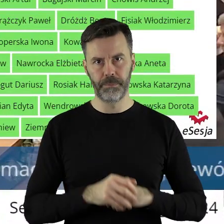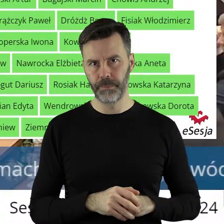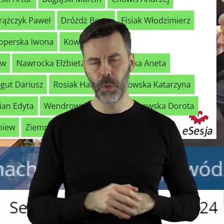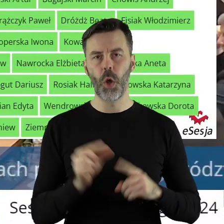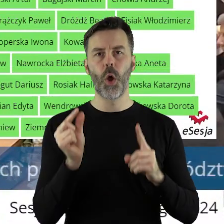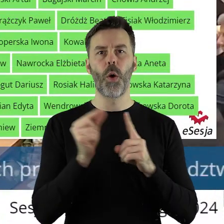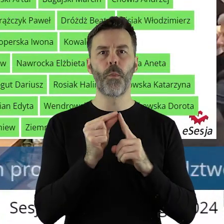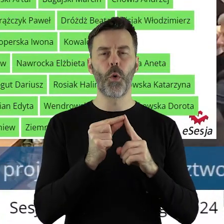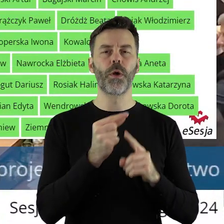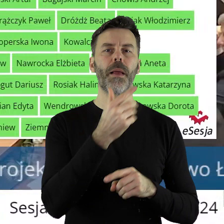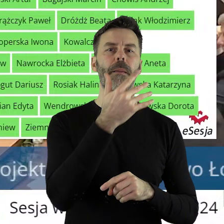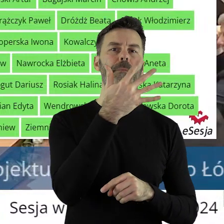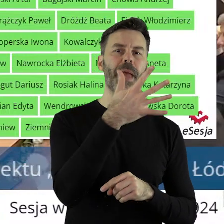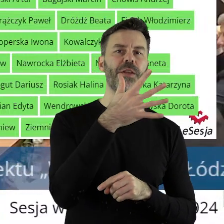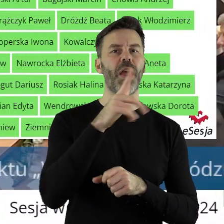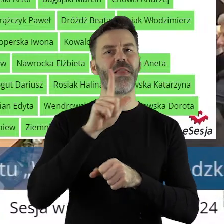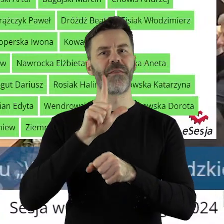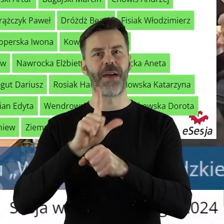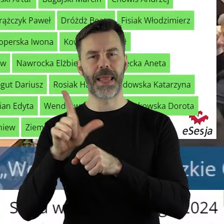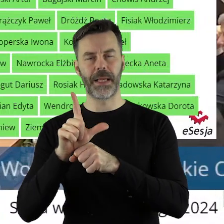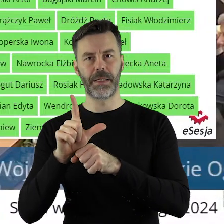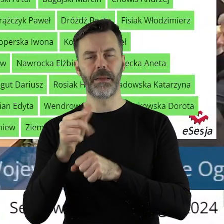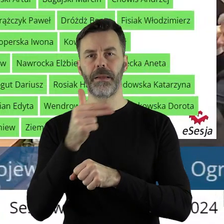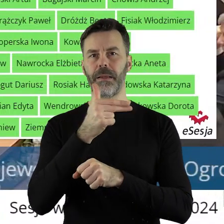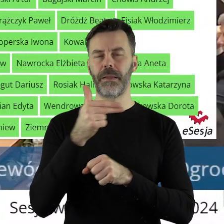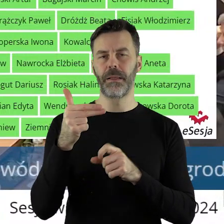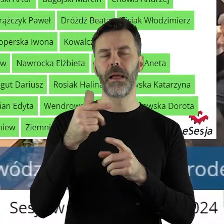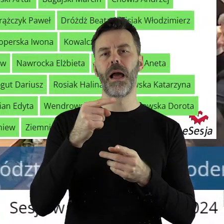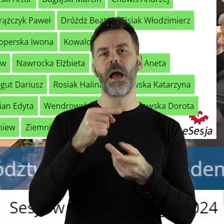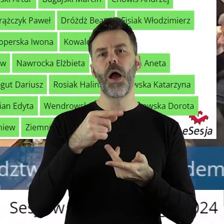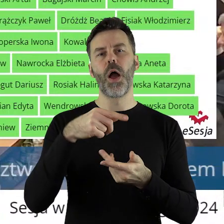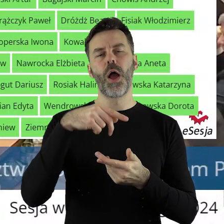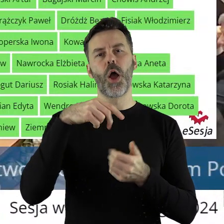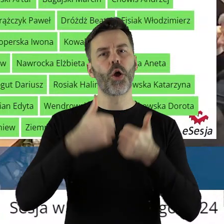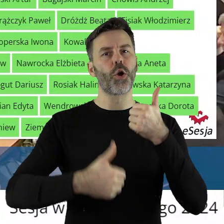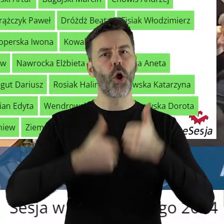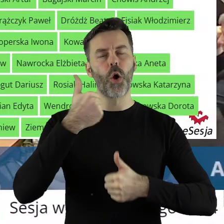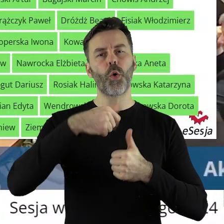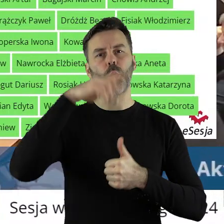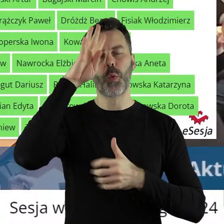W punkcie 5.12 w sprawie rozstrzygnięcia konkursu Łódzkie Ratuje Zabytki i udzielenia